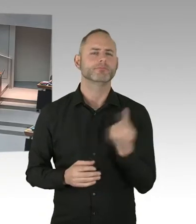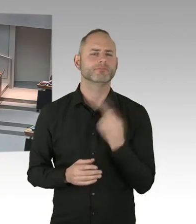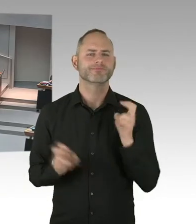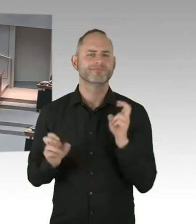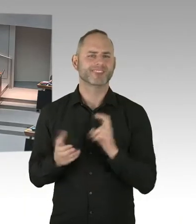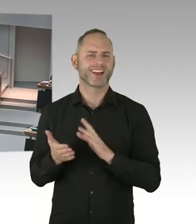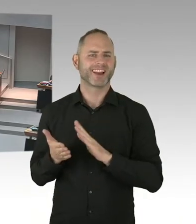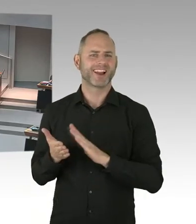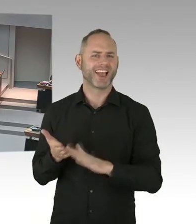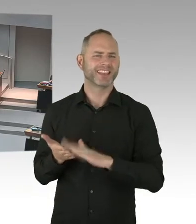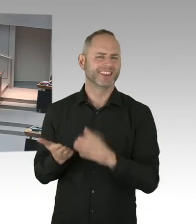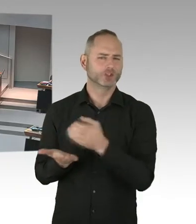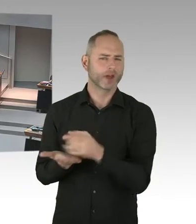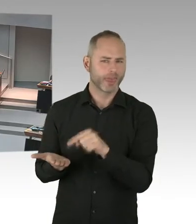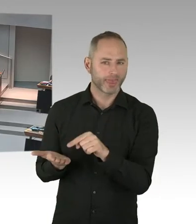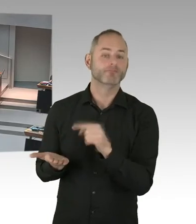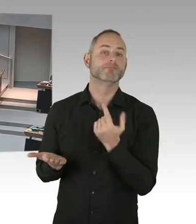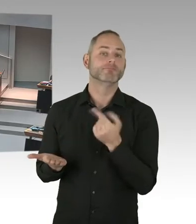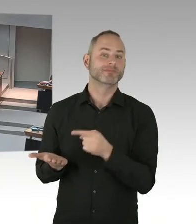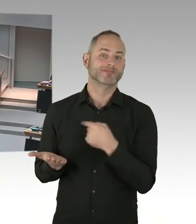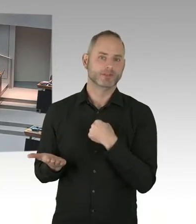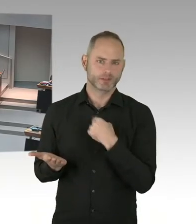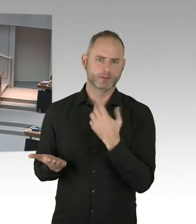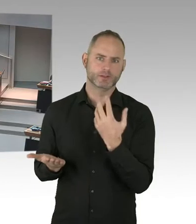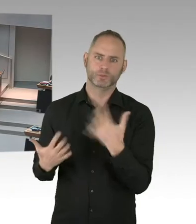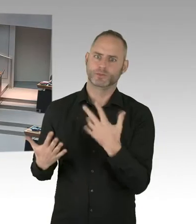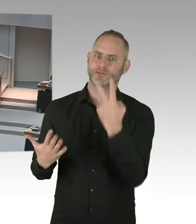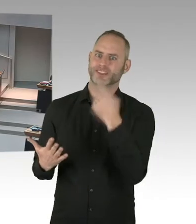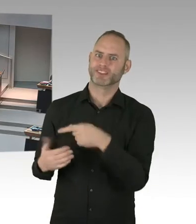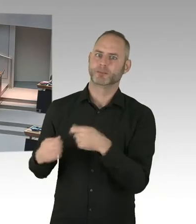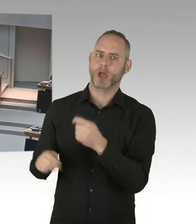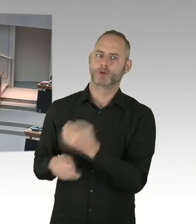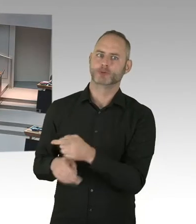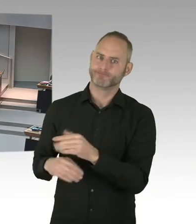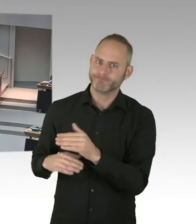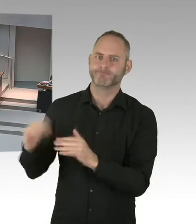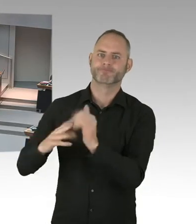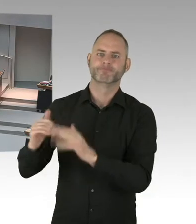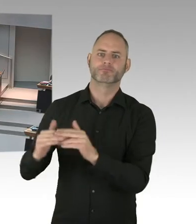aber auch im Checkpoint, ja ein Modellprojekt PrEP auf den Weg gebracht, um Menschen zu unterstützen,